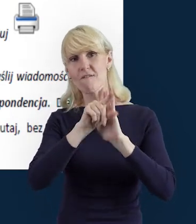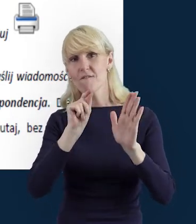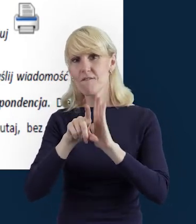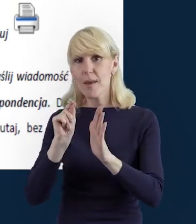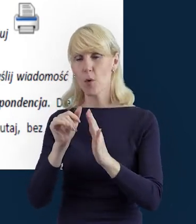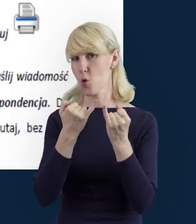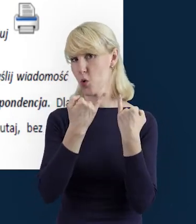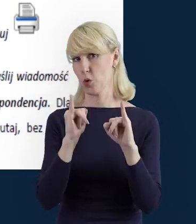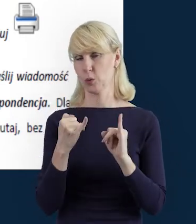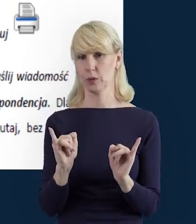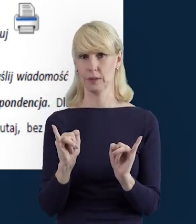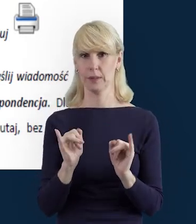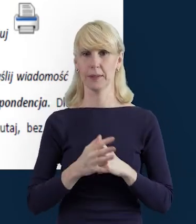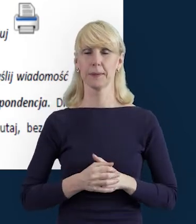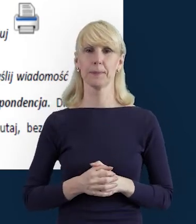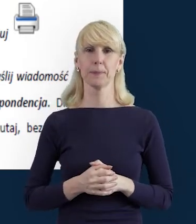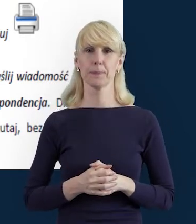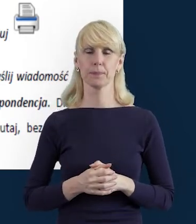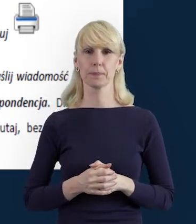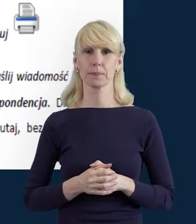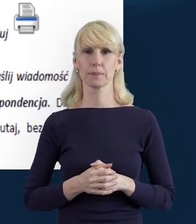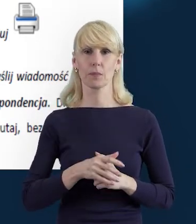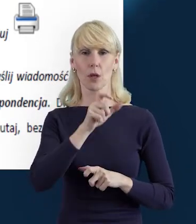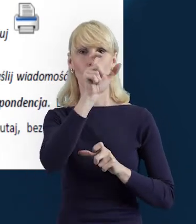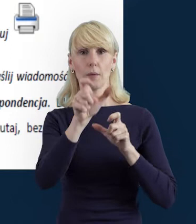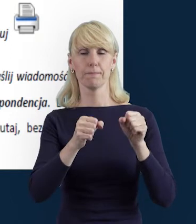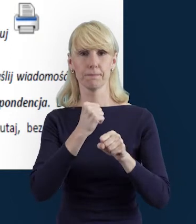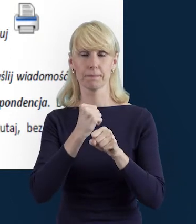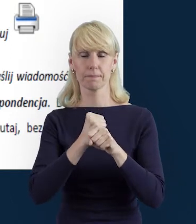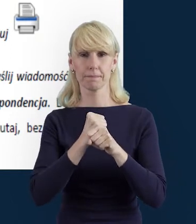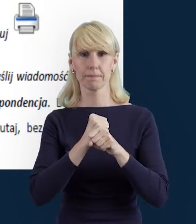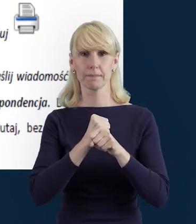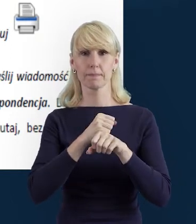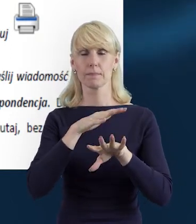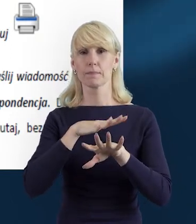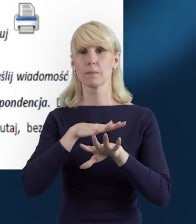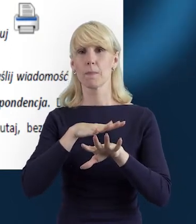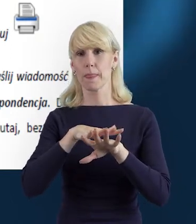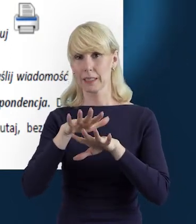Właśnie Baza Personelu i cały system SL2014